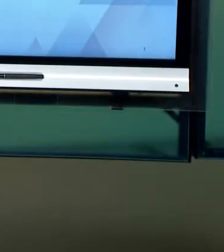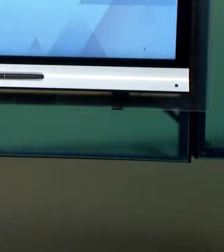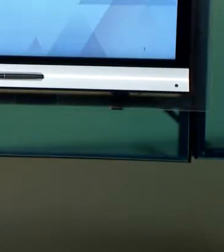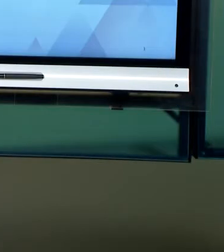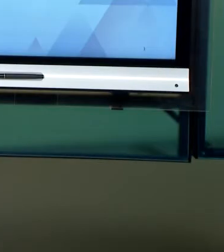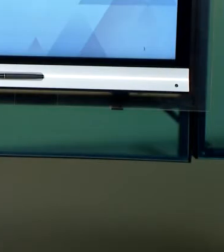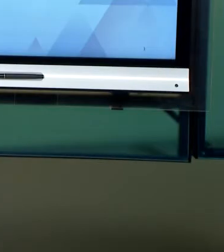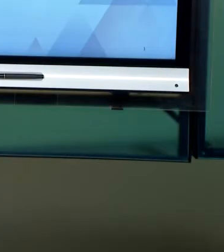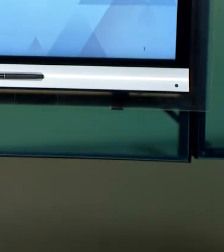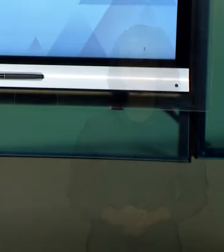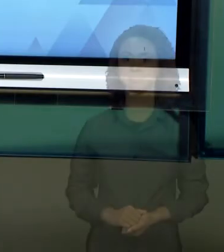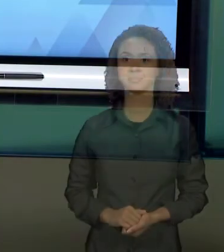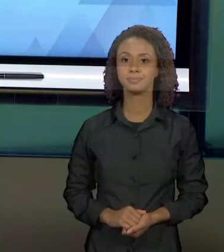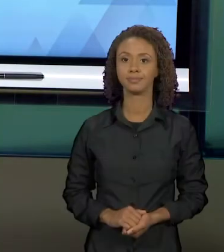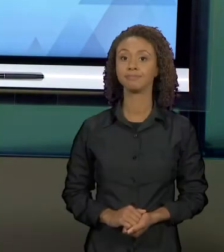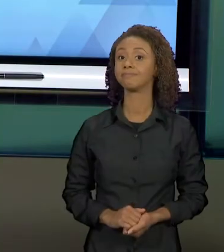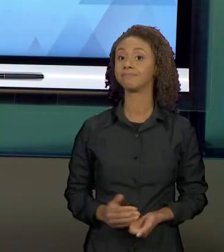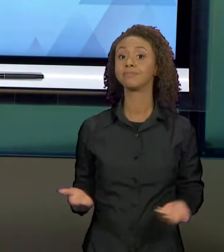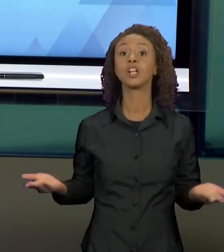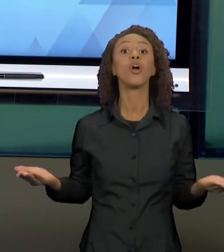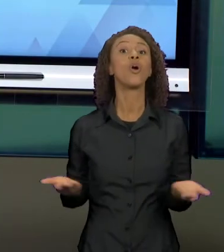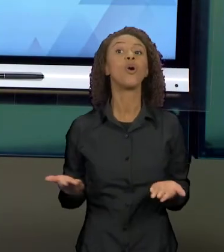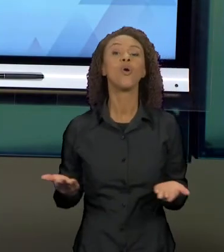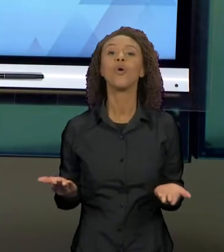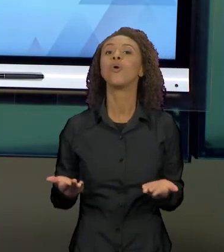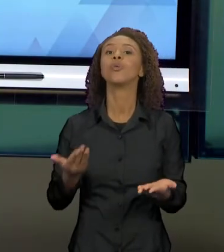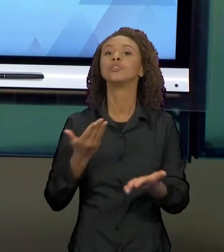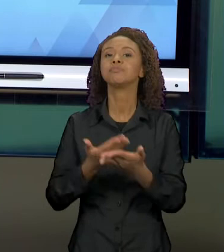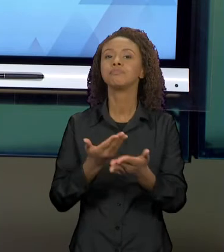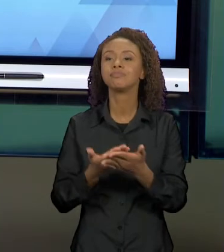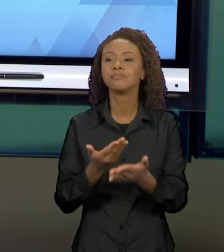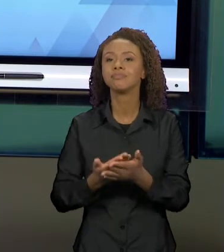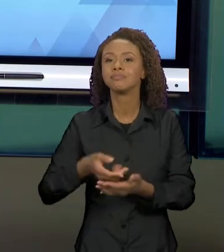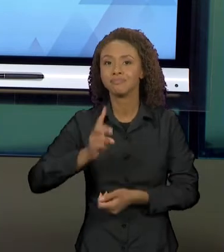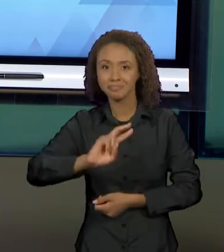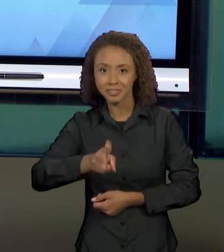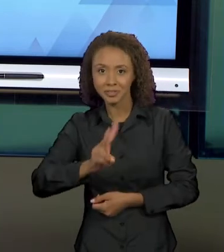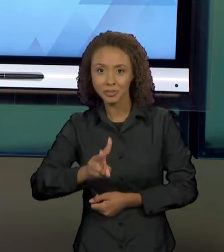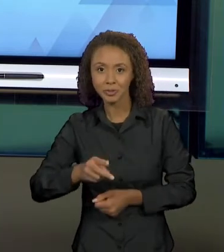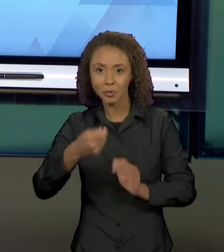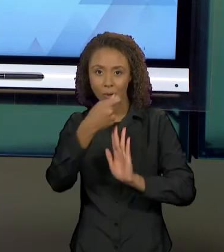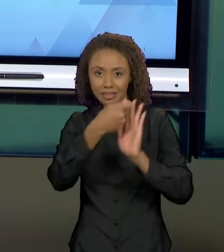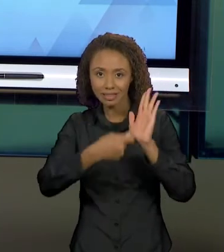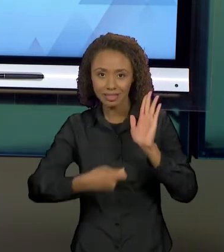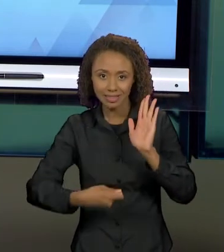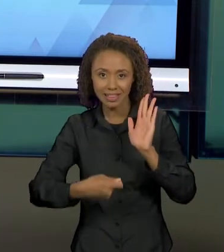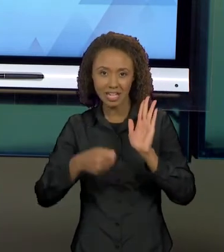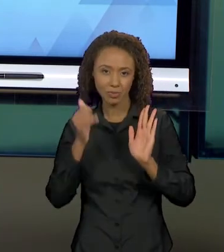[SORAYA] DANDO CONTINUIDADE AO ESTUDO DOS TEXTOS NARRATIVOS, VEREMOS NESSA AULA, COMO A